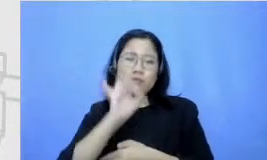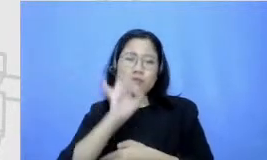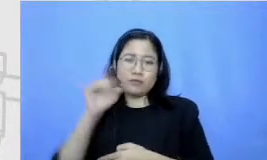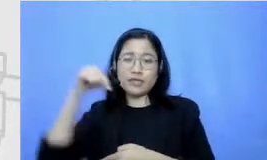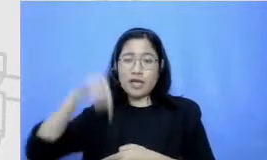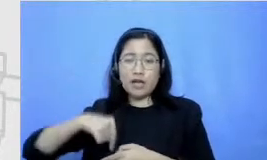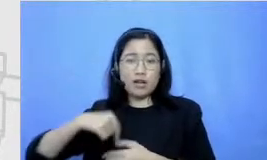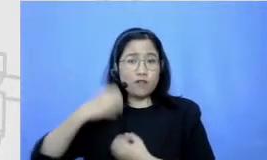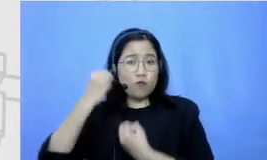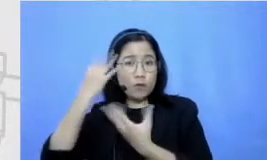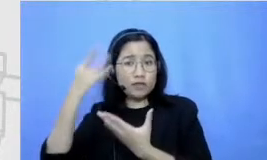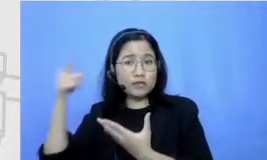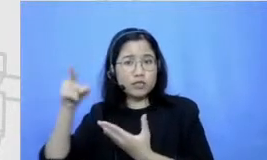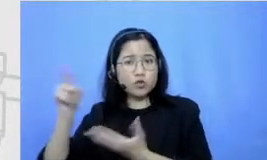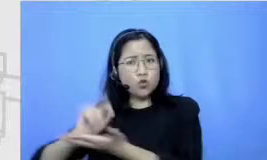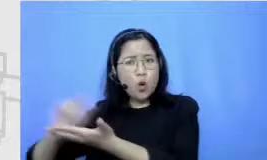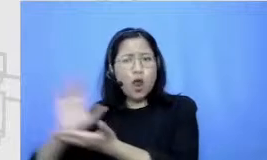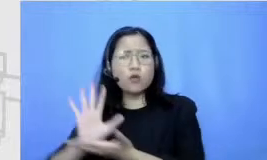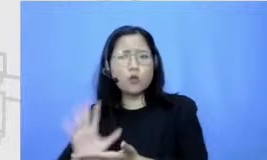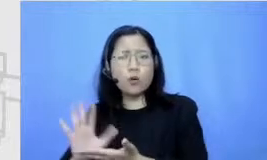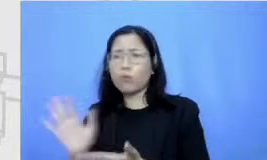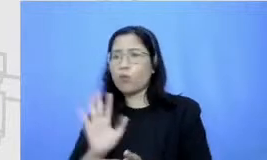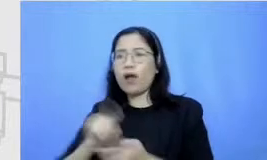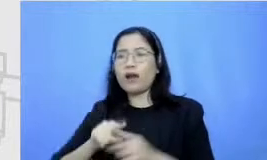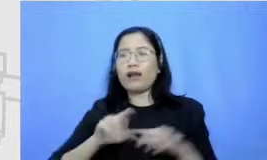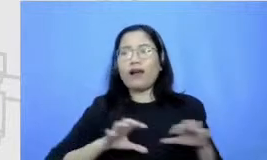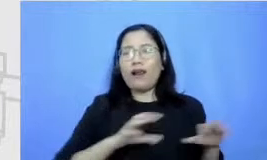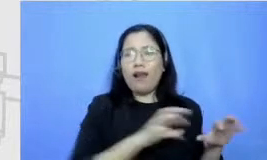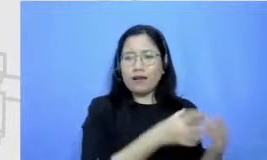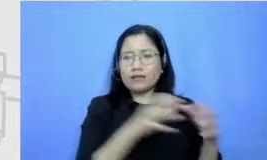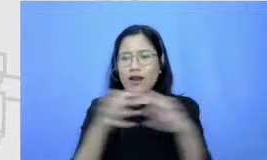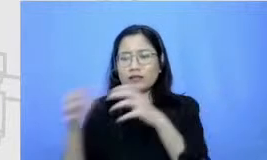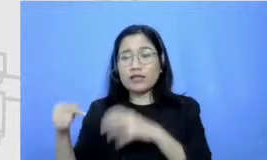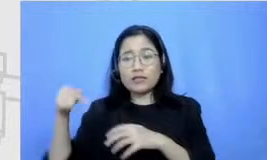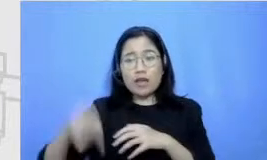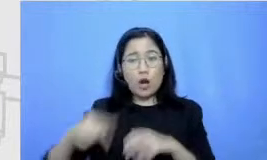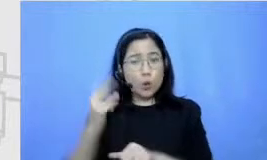atau tidak hanya di kelas dan berikut tantangan guru sekarang kan berbeda dengan tantangan guru